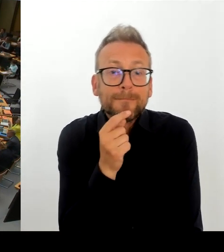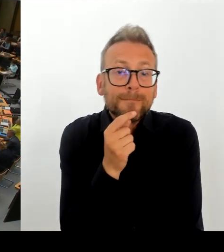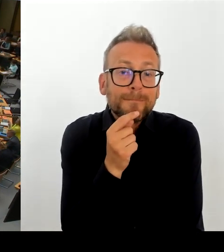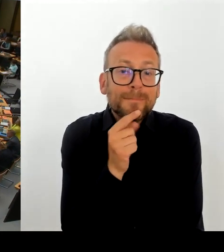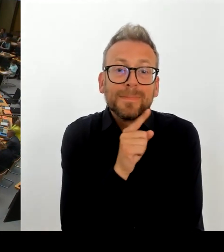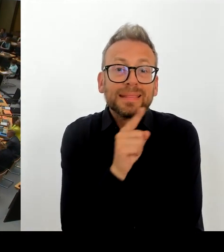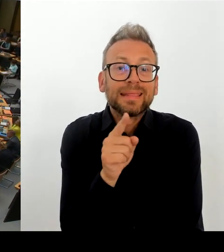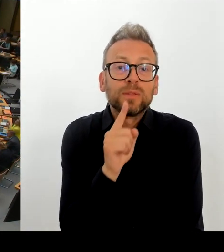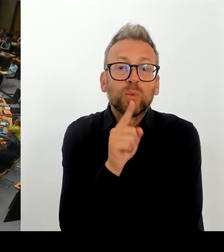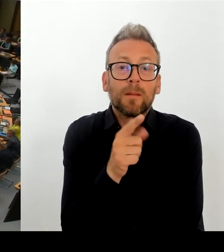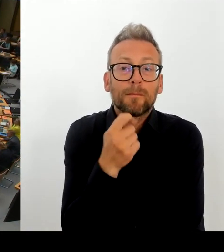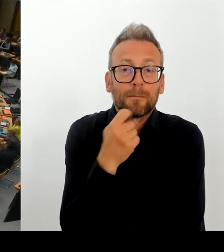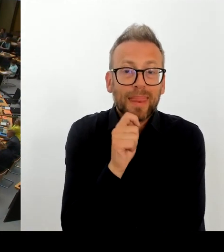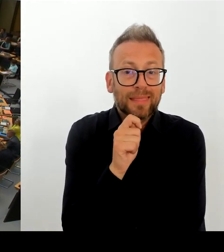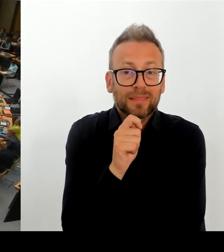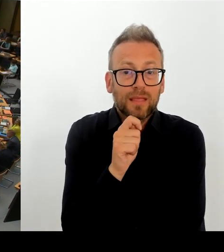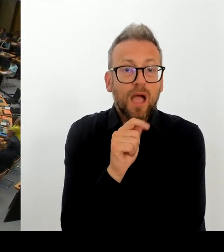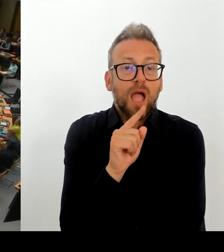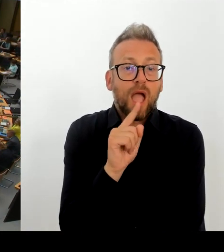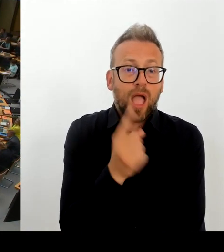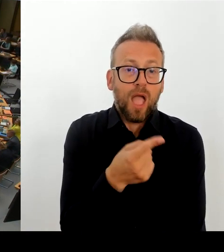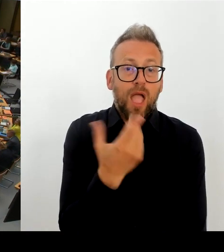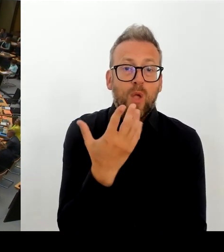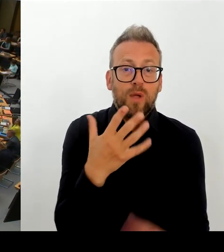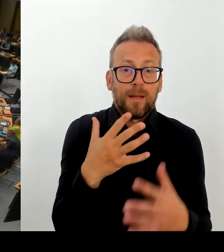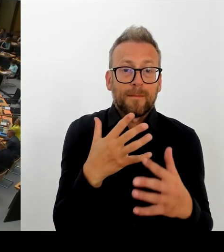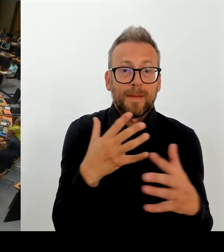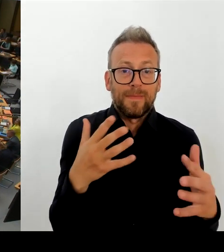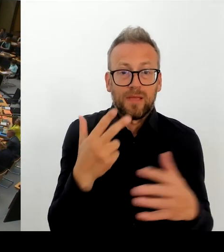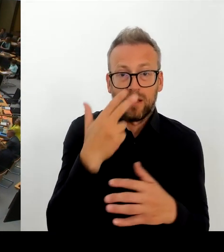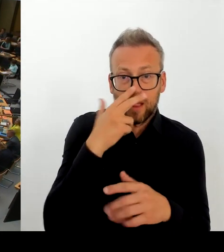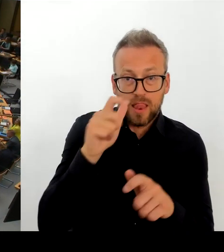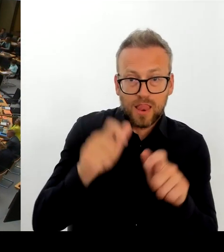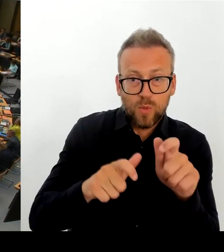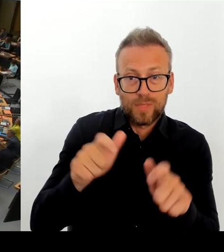und Beruhigung der katastrophalen Lage der Eltern und Schüler:innen in Alt-Hohenschönhausen?